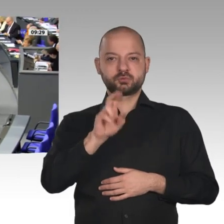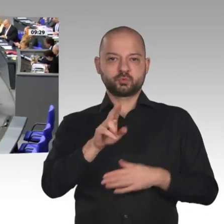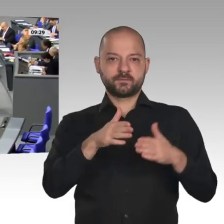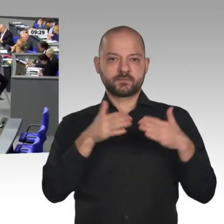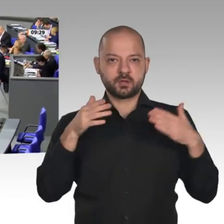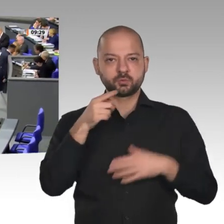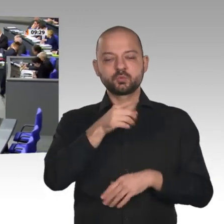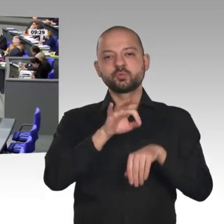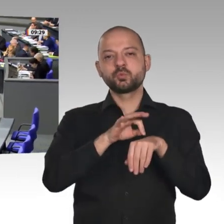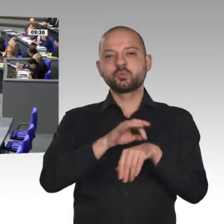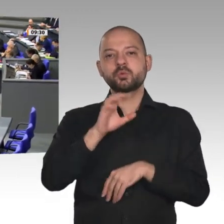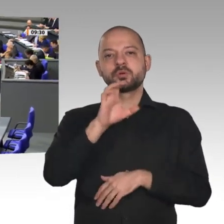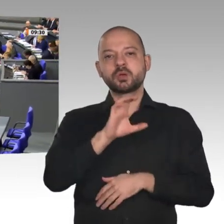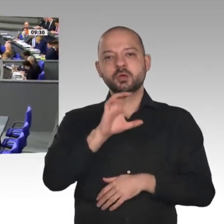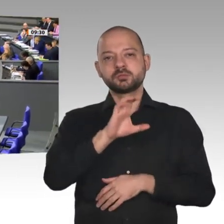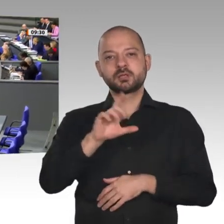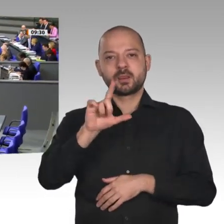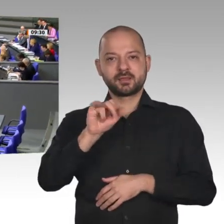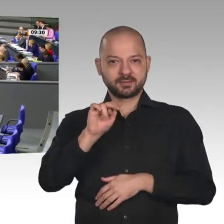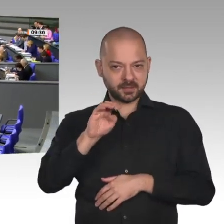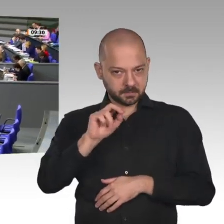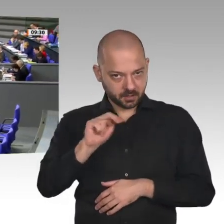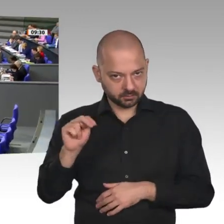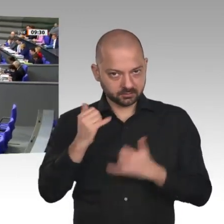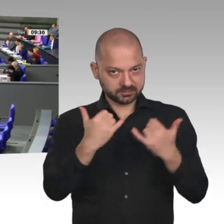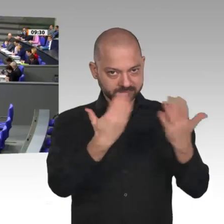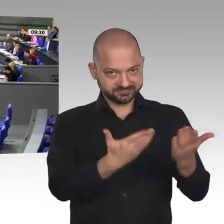Vielen Dank. - Herr Präsident! Liebe Kolleginnen und Kollegen! Meine sehr verehrten Damen und Herren!